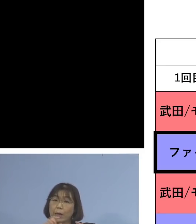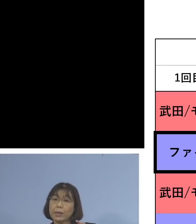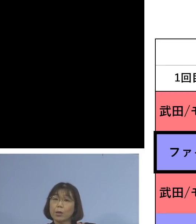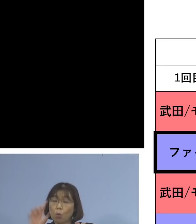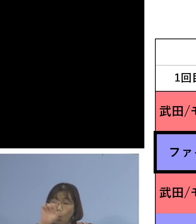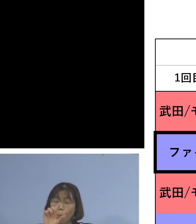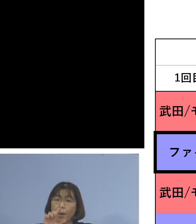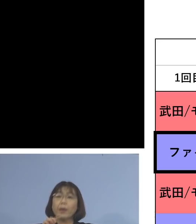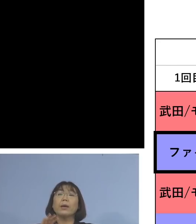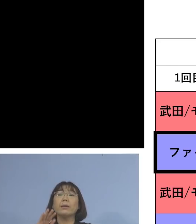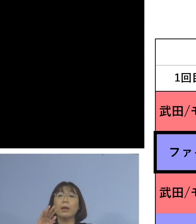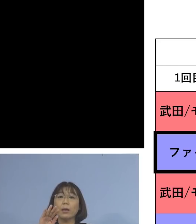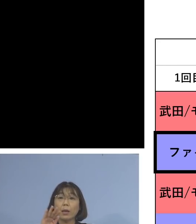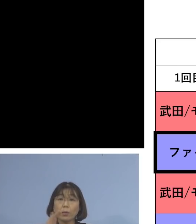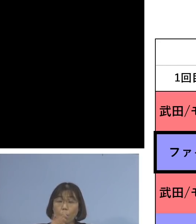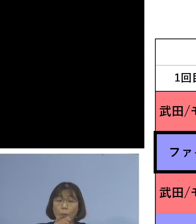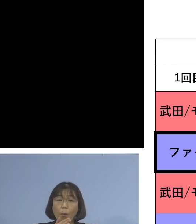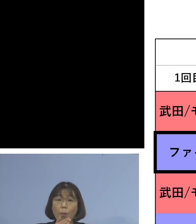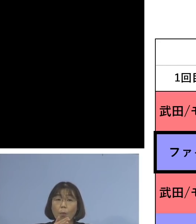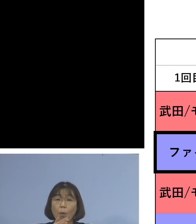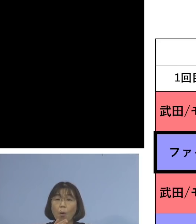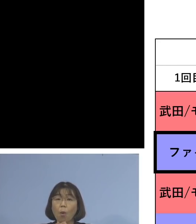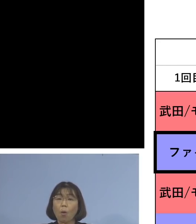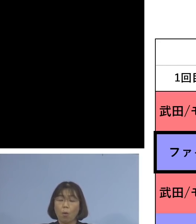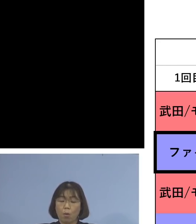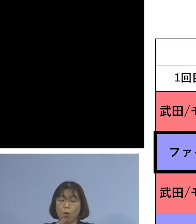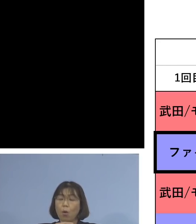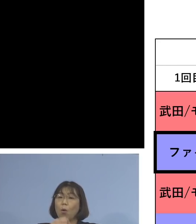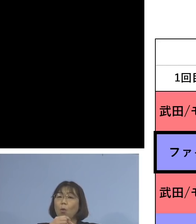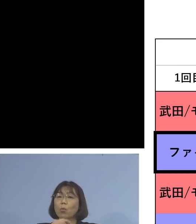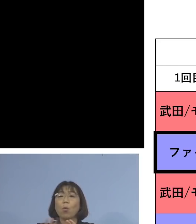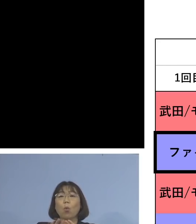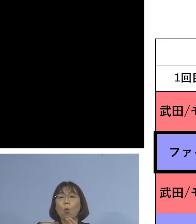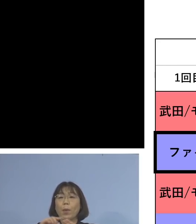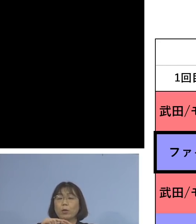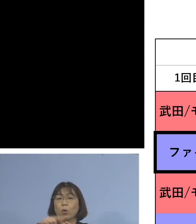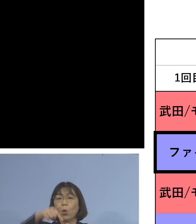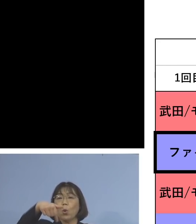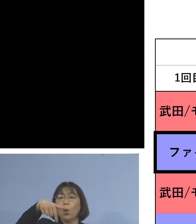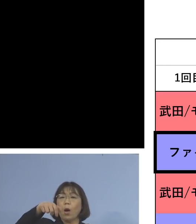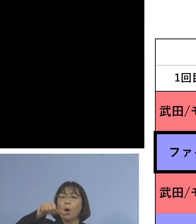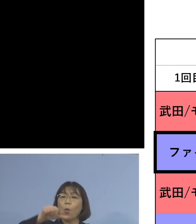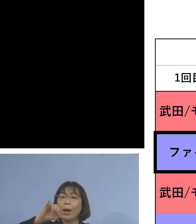しかし交互接種というファイザー ファイザーで3度目をモデルナ